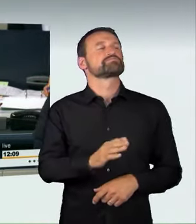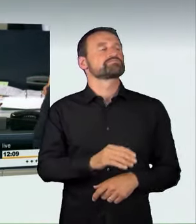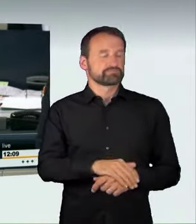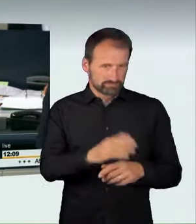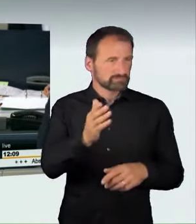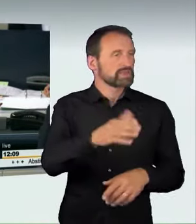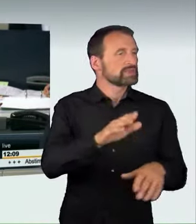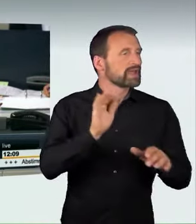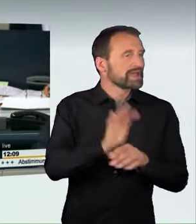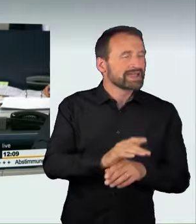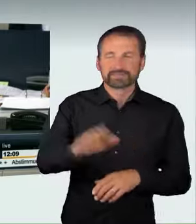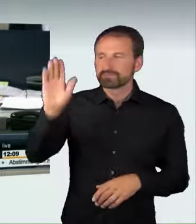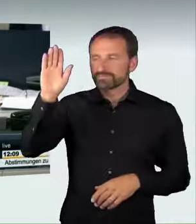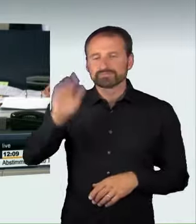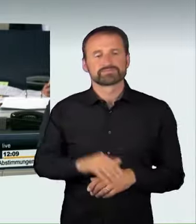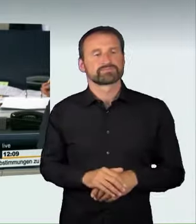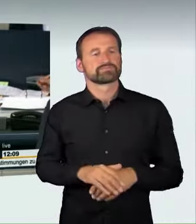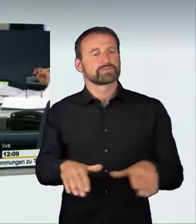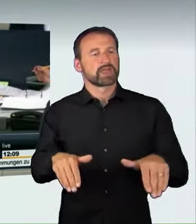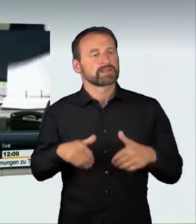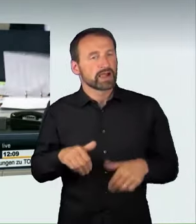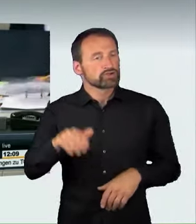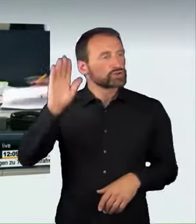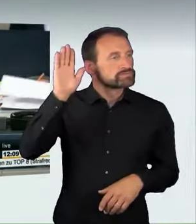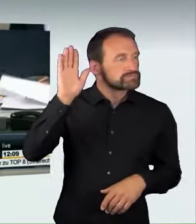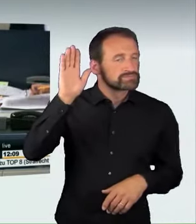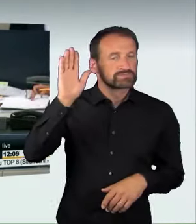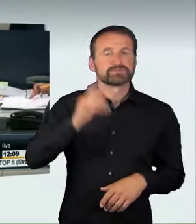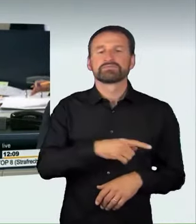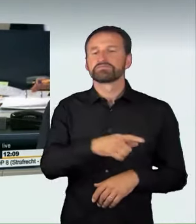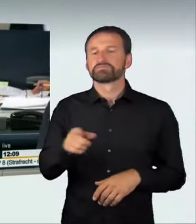bei Enthaltung der Fraktion Die Linke angenommen worden.